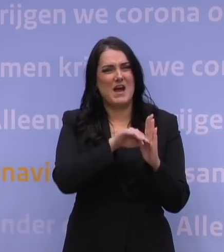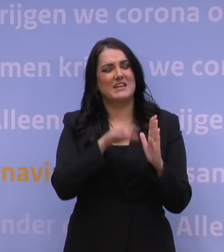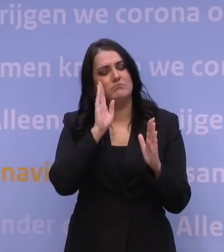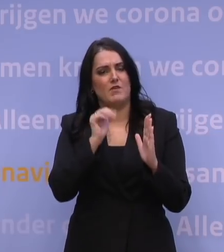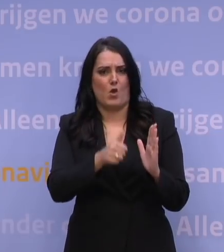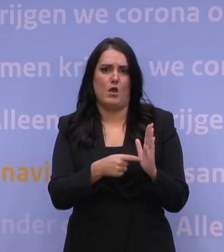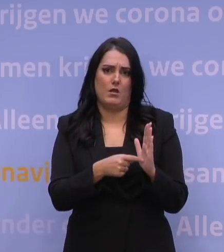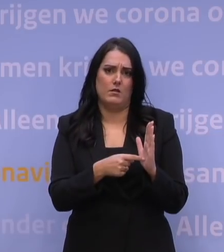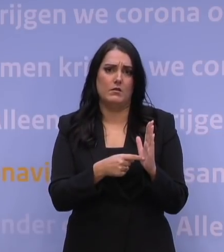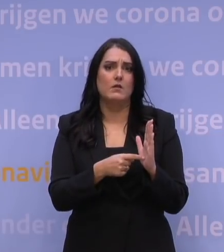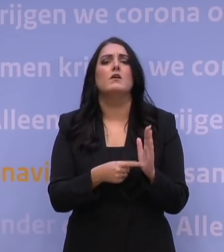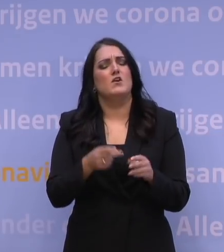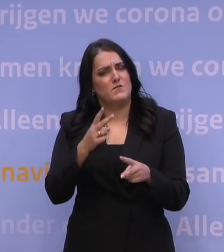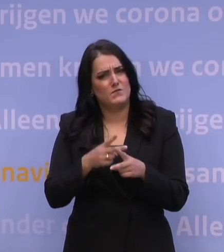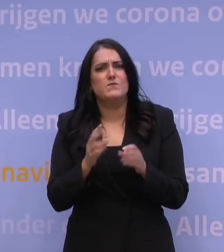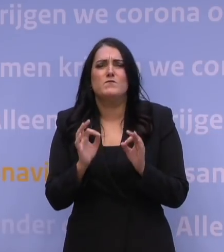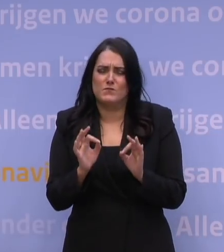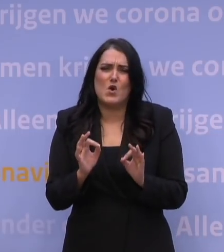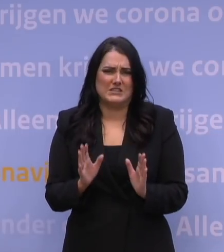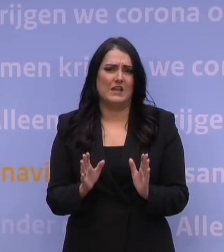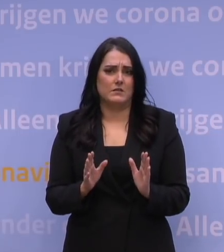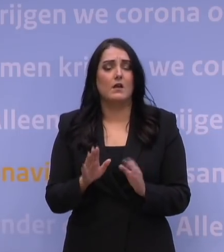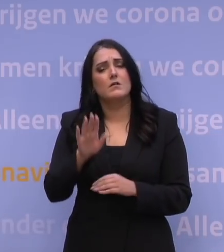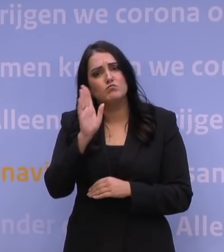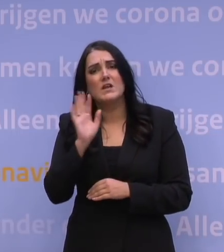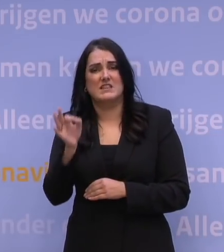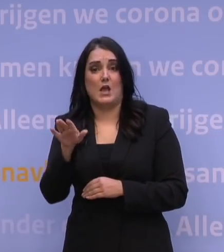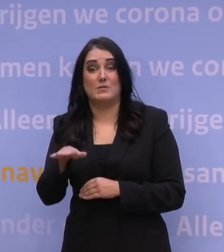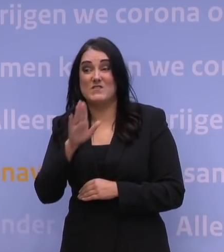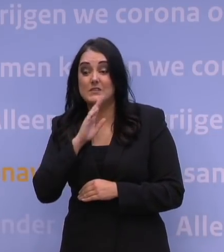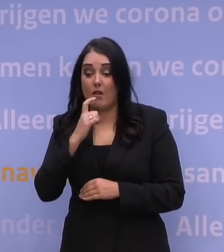wees extra voorzichtig, blijf thuis als u klachten heeft,